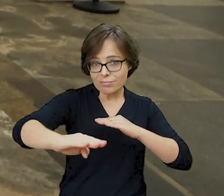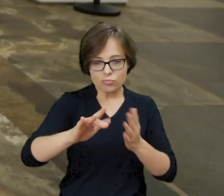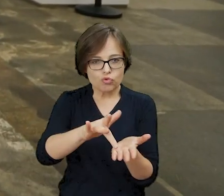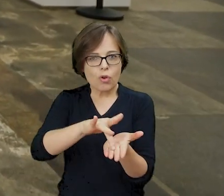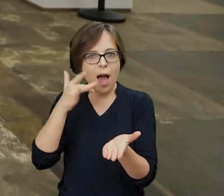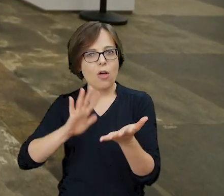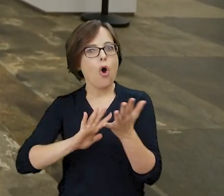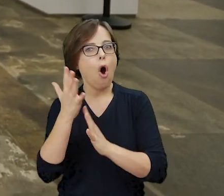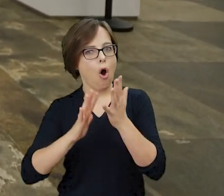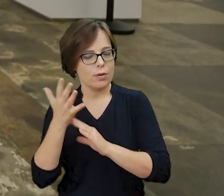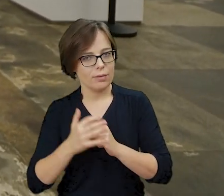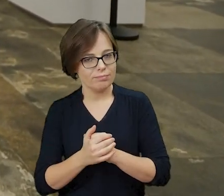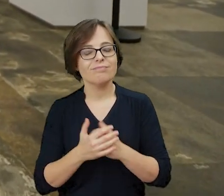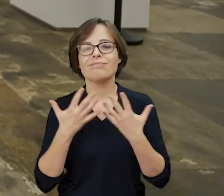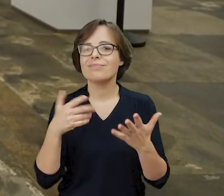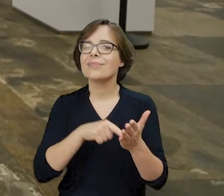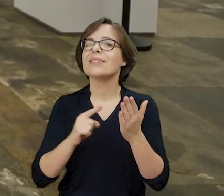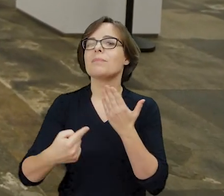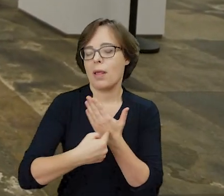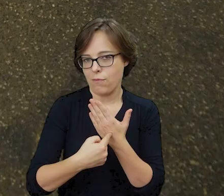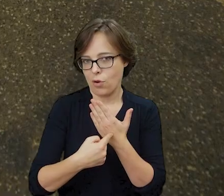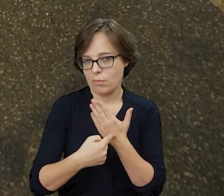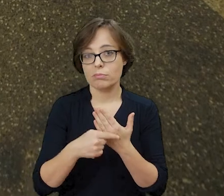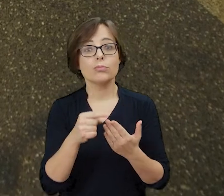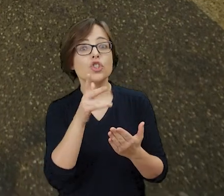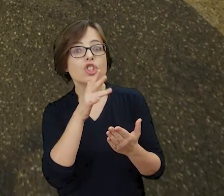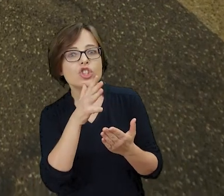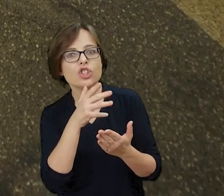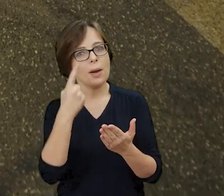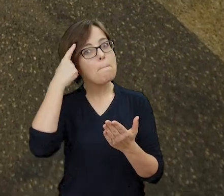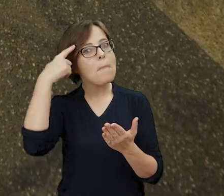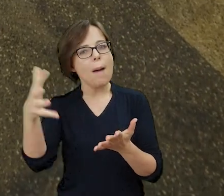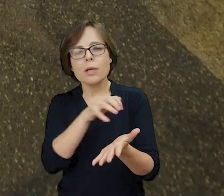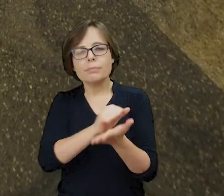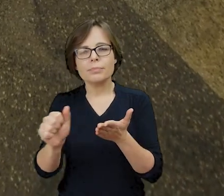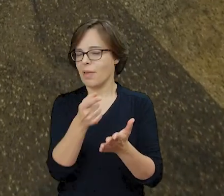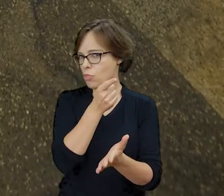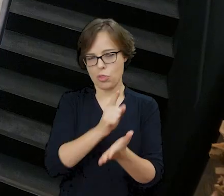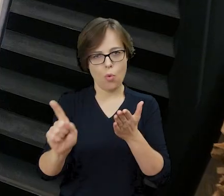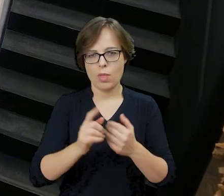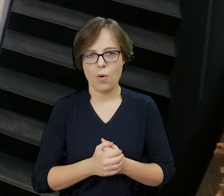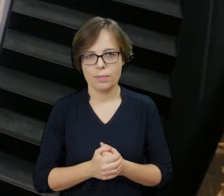To znak, że próba unicestwienia pamięci o Żydach nie powiodła się zarówno w sferze materialnej, jak i duchowej.